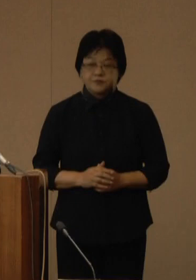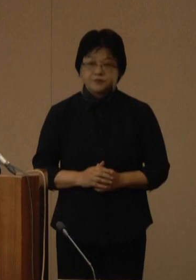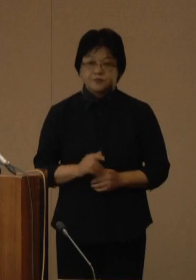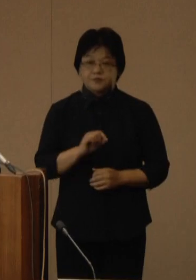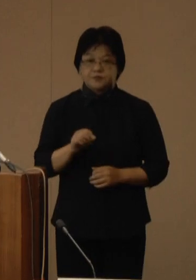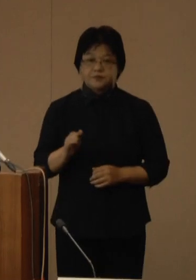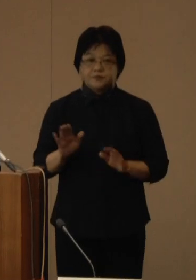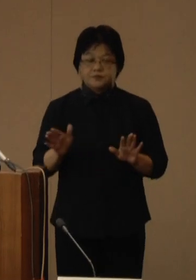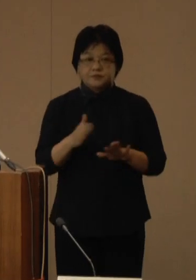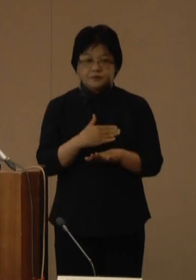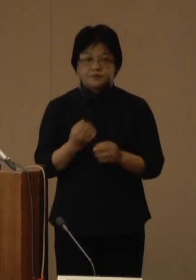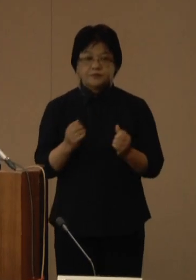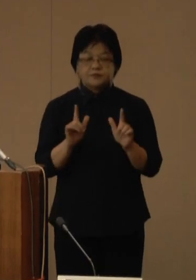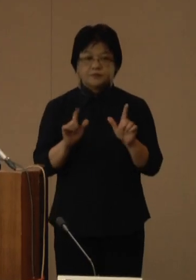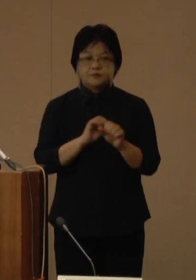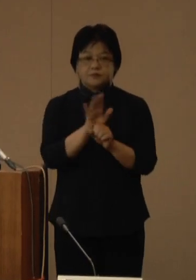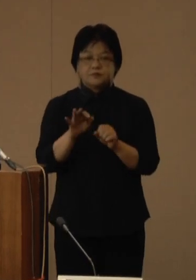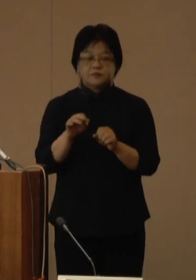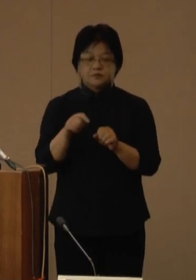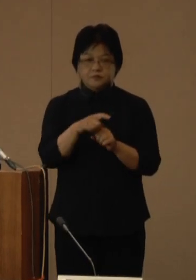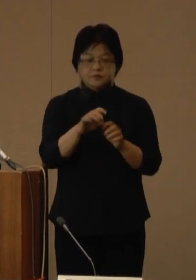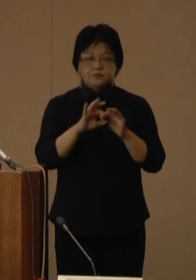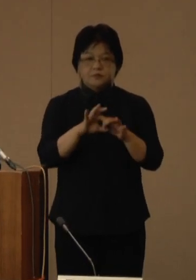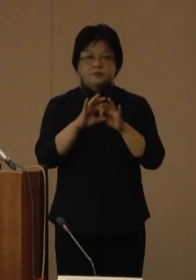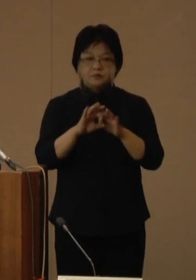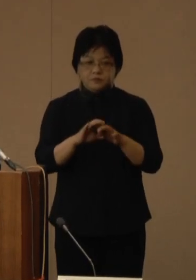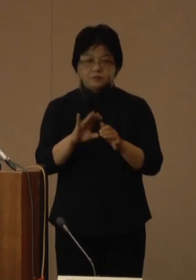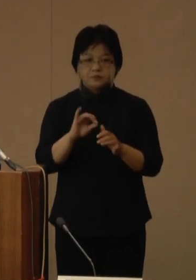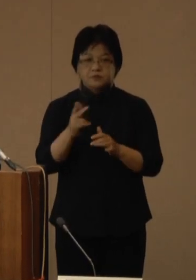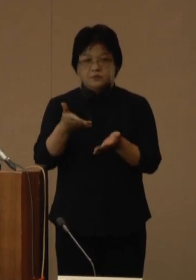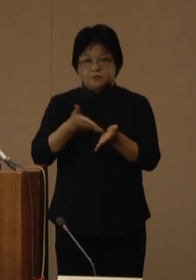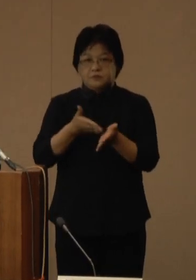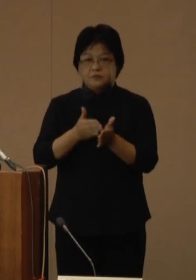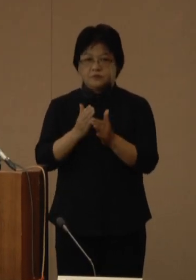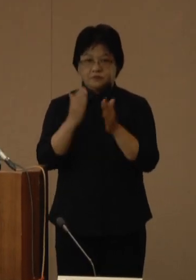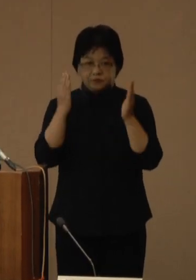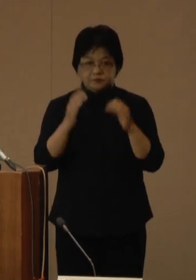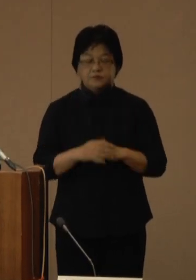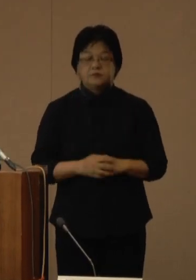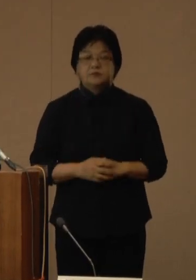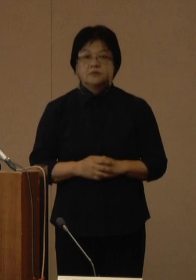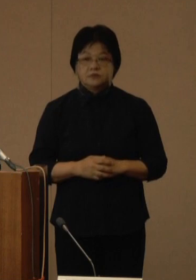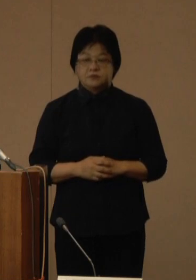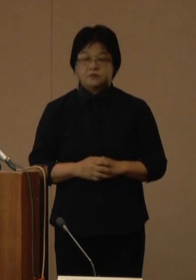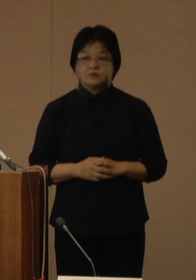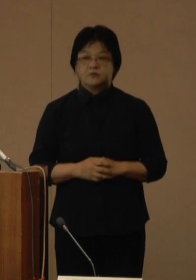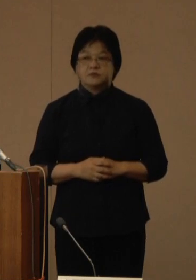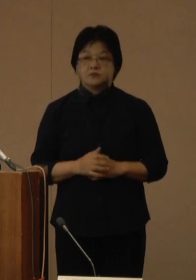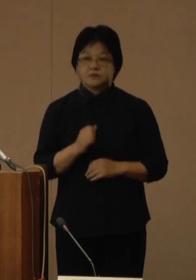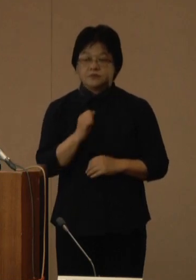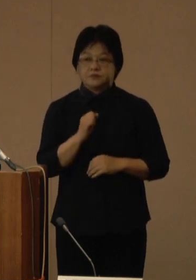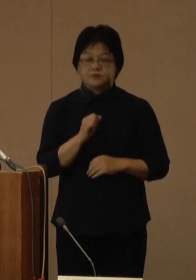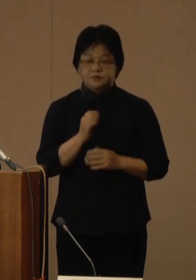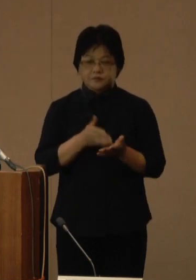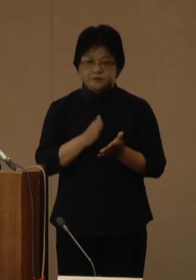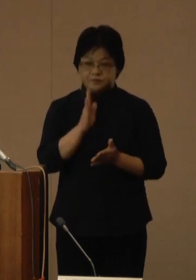これより新型コロナウイルス感染症にかかる知事会見を開催いたします はじめに玉城知事からコメントをお願いいたします